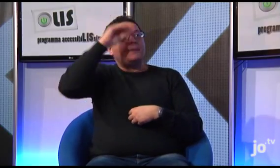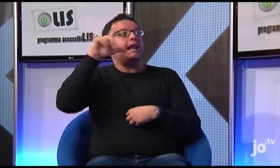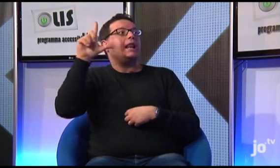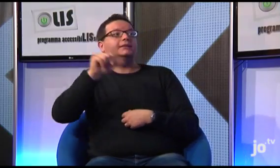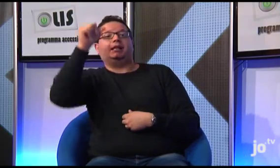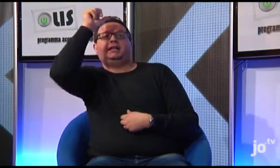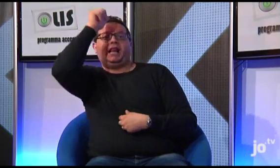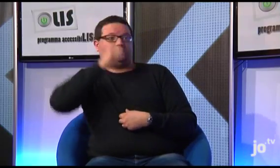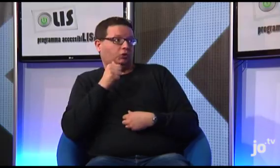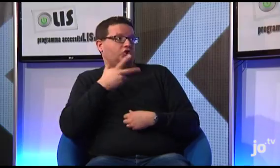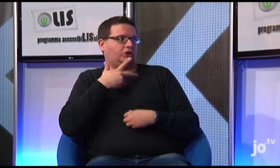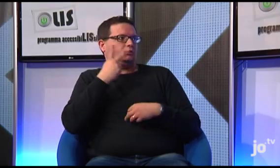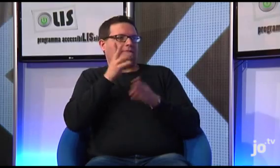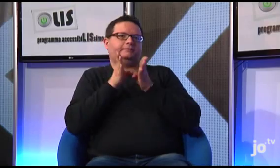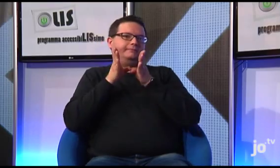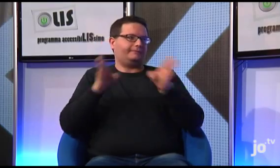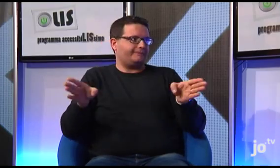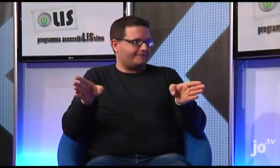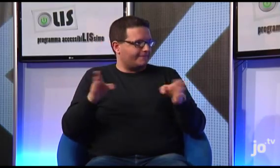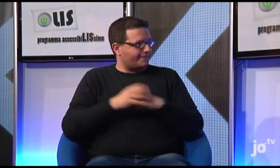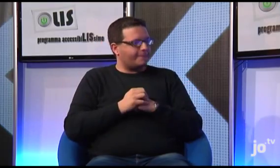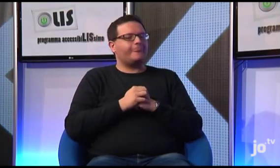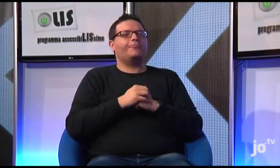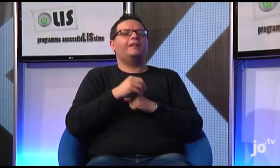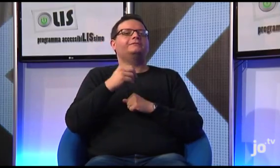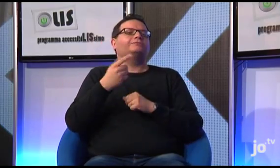ma anche la LIS a contenuto religioso, che come ho detto è diversa.